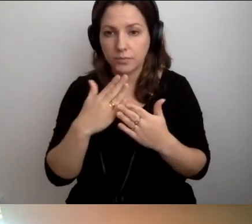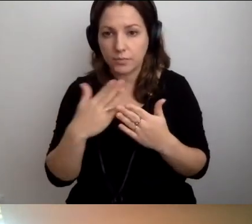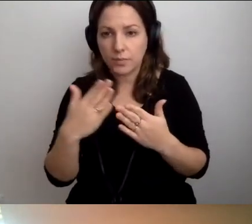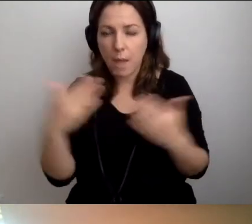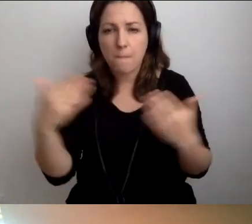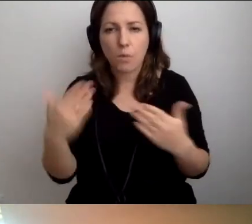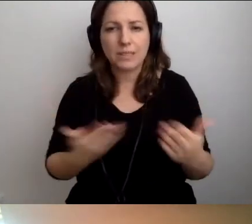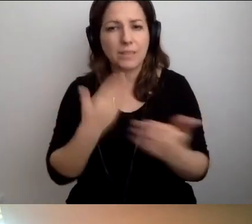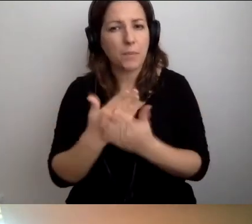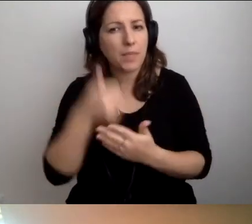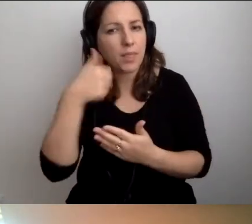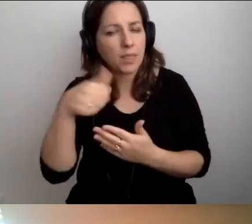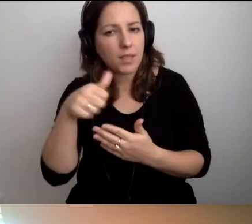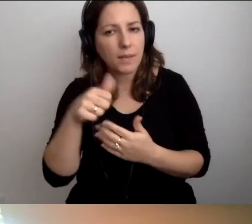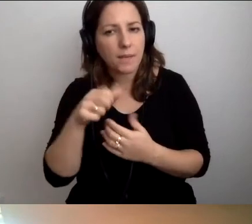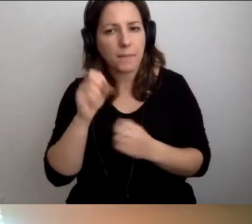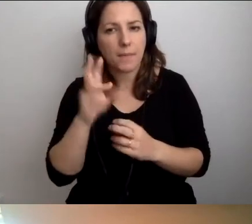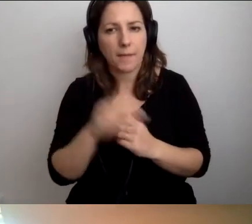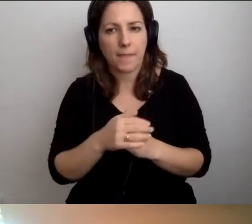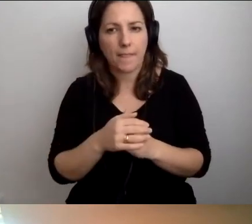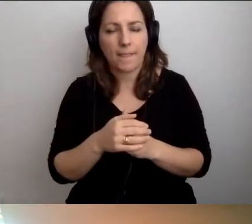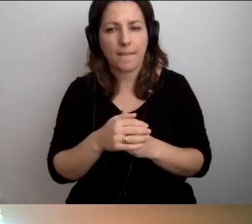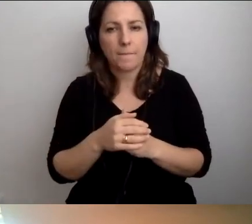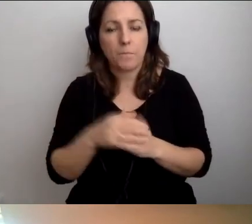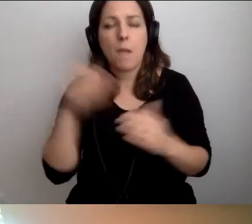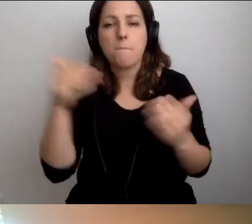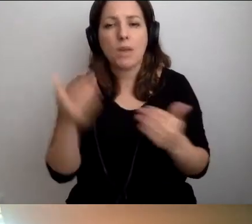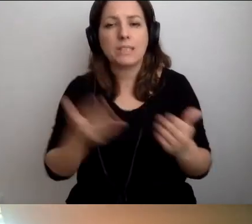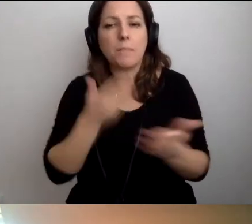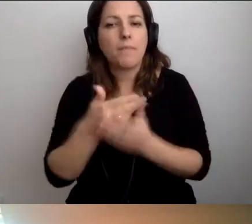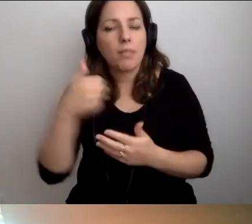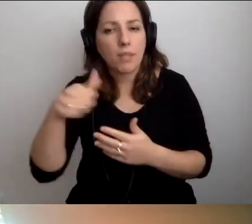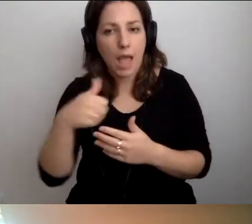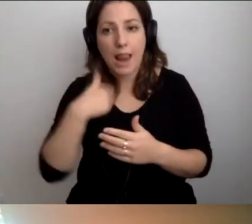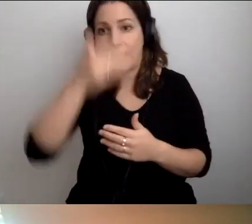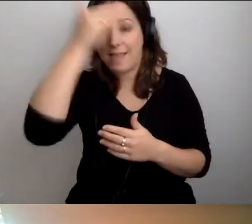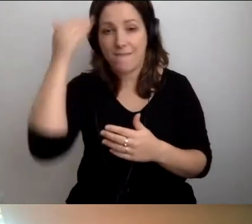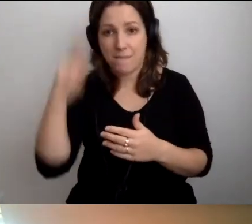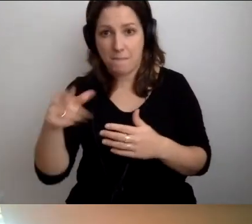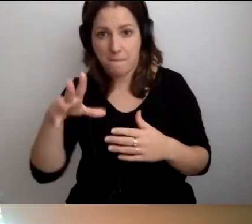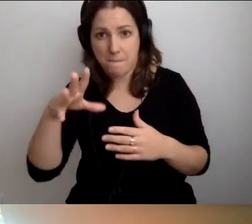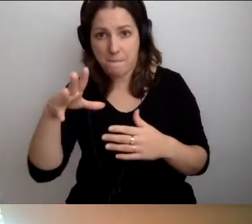Mogę zaproponować jedną rzecz. Ale nie wiem, czy to będzie dostępne.